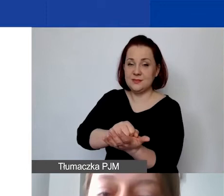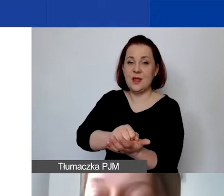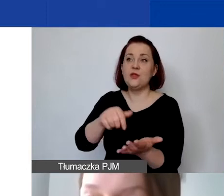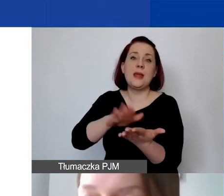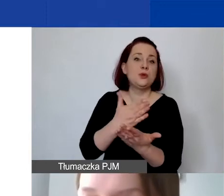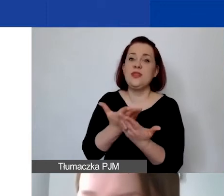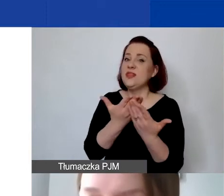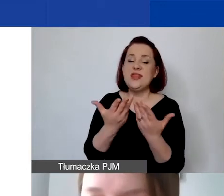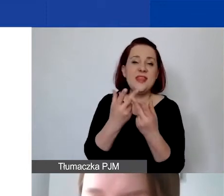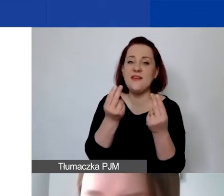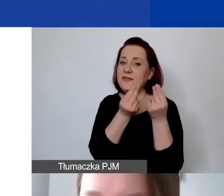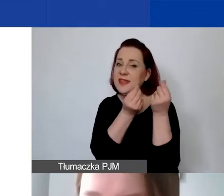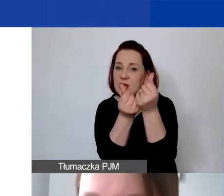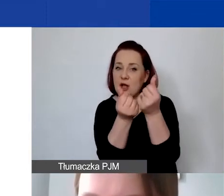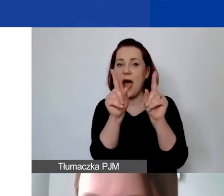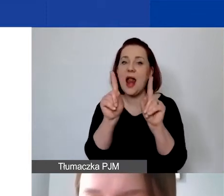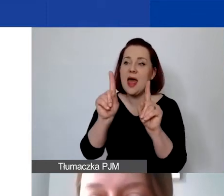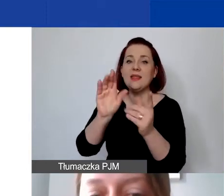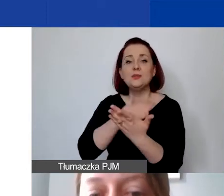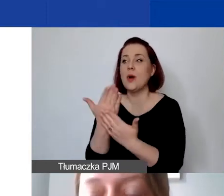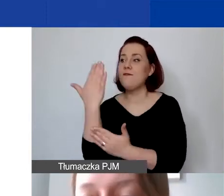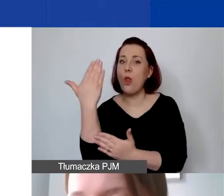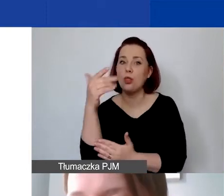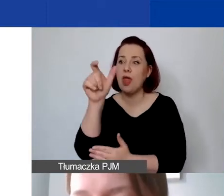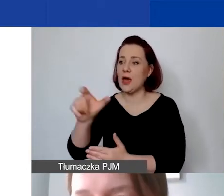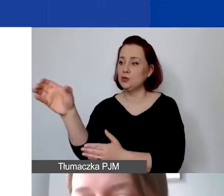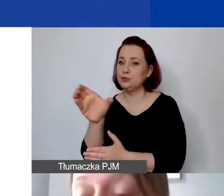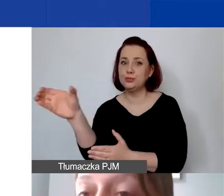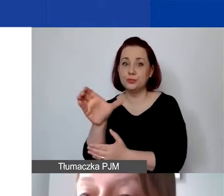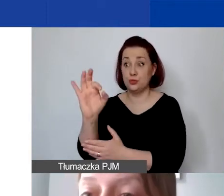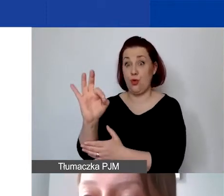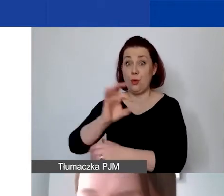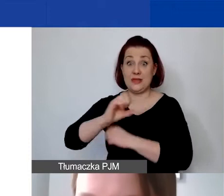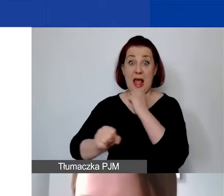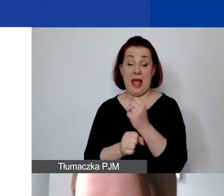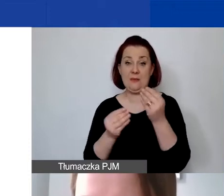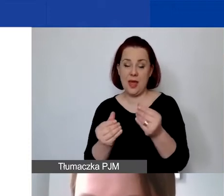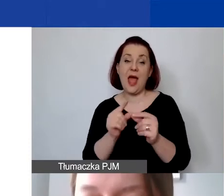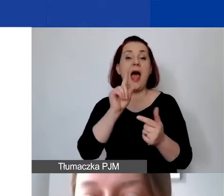ale tylko w postaci pracy wolontariuszy lub wolontariuszek, albo finansowy.